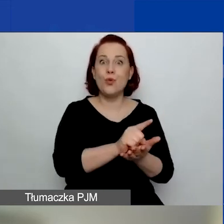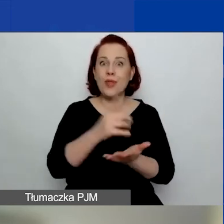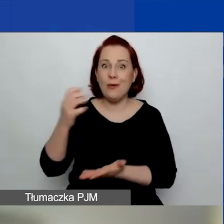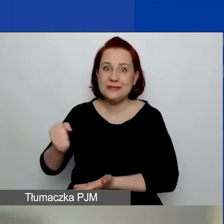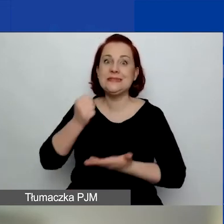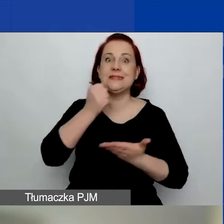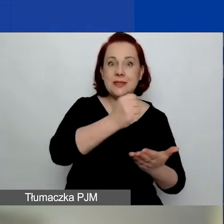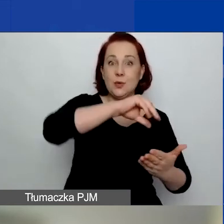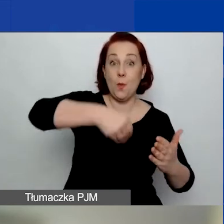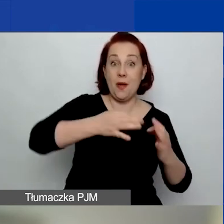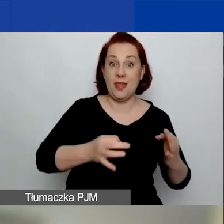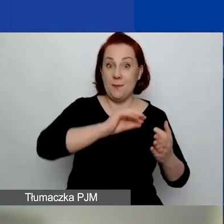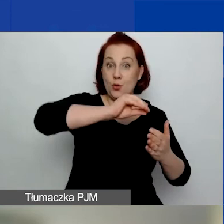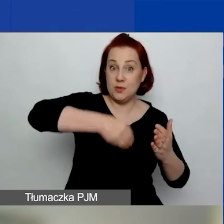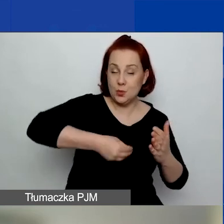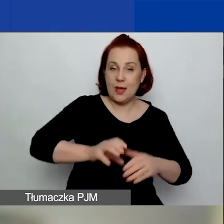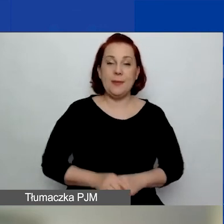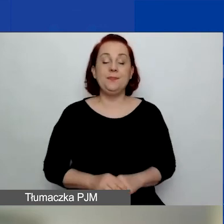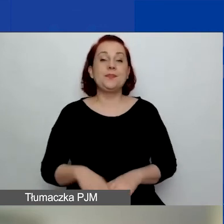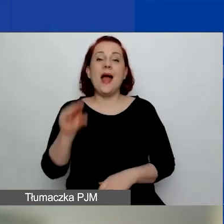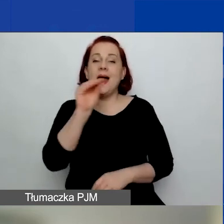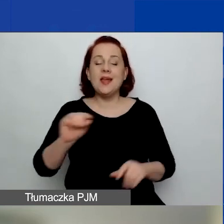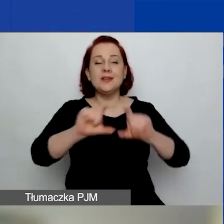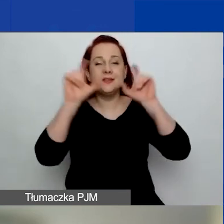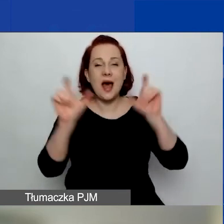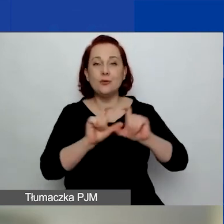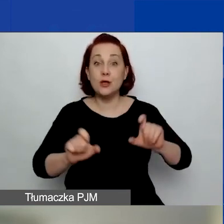Natomiast jeszcze cały czas trwa,